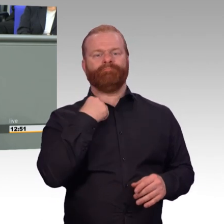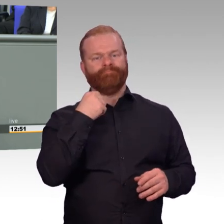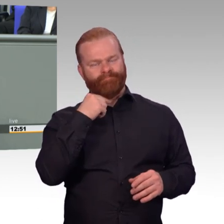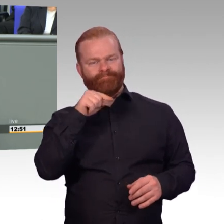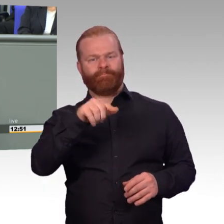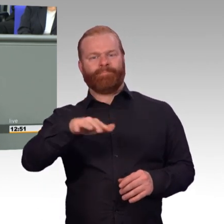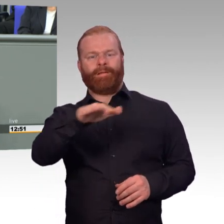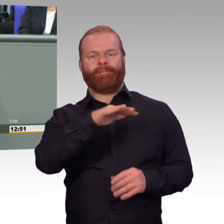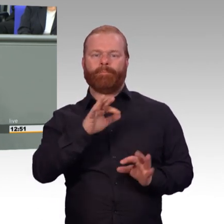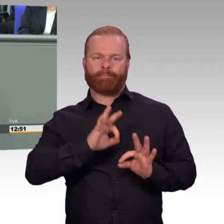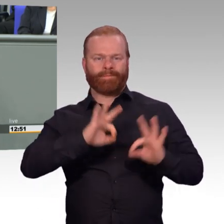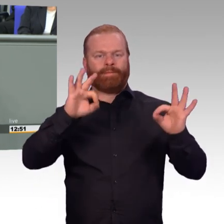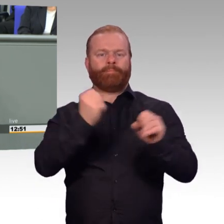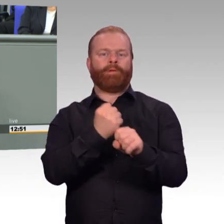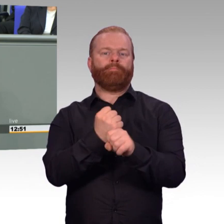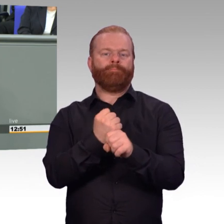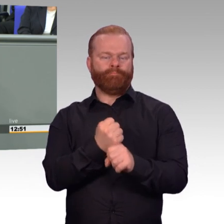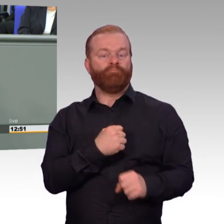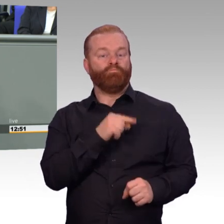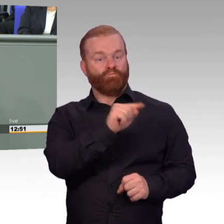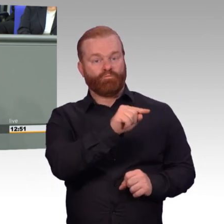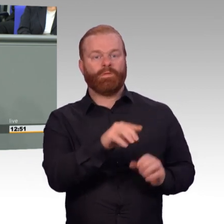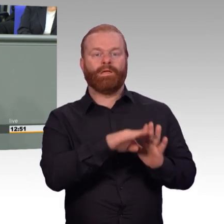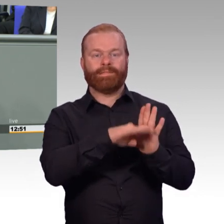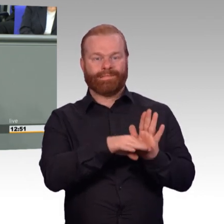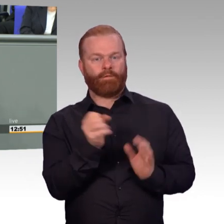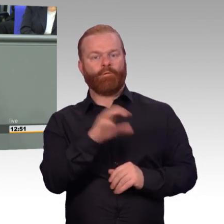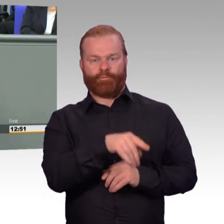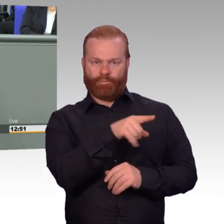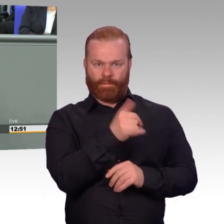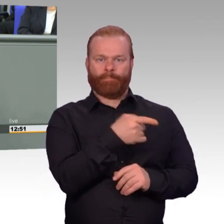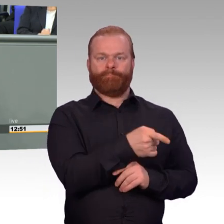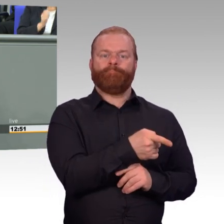und zuständiger Berichterstatter seiner Zeit meiner Fraktion durfte ich in der